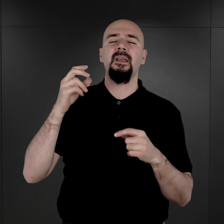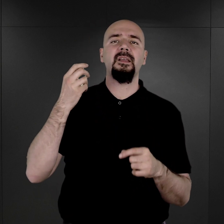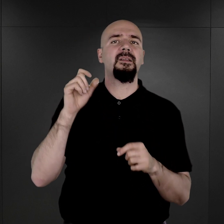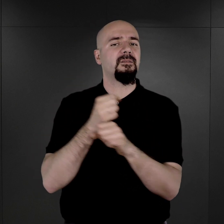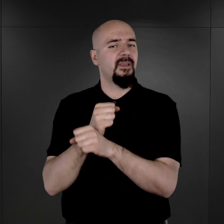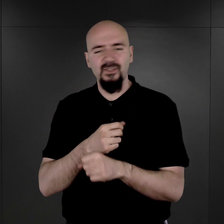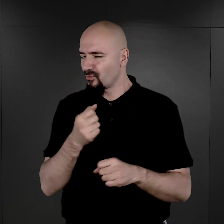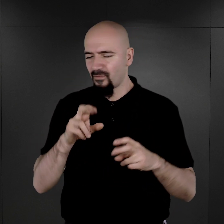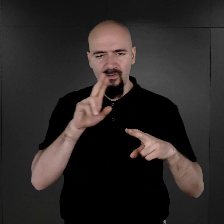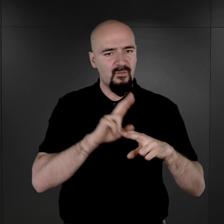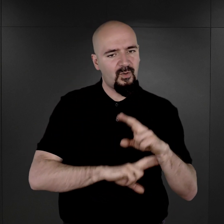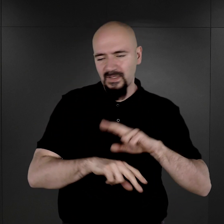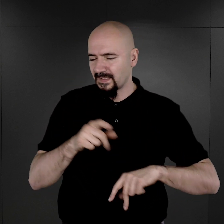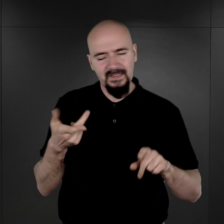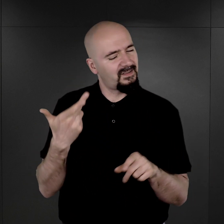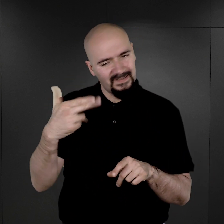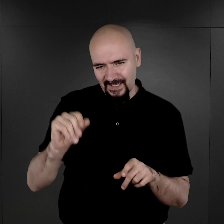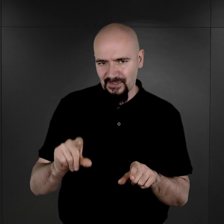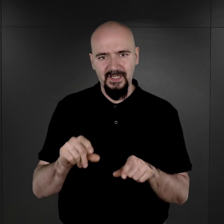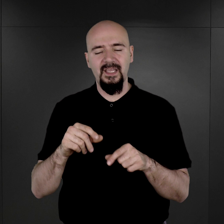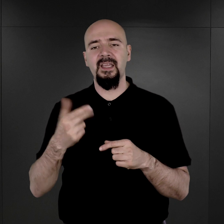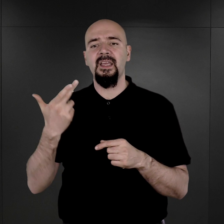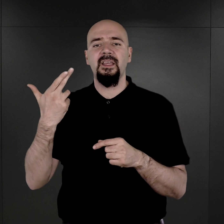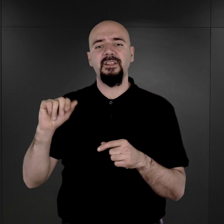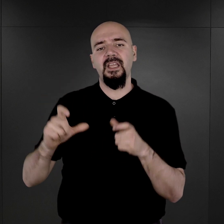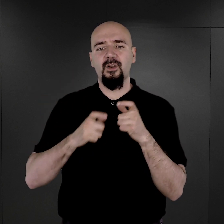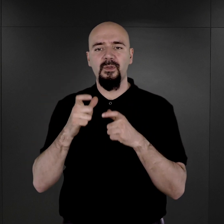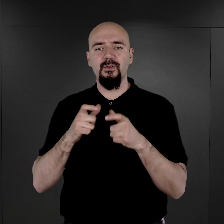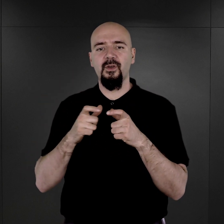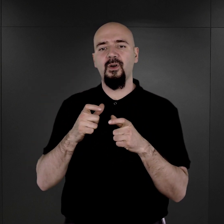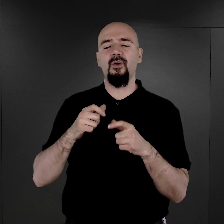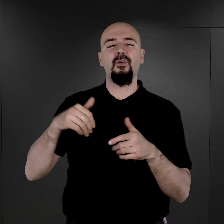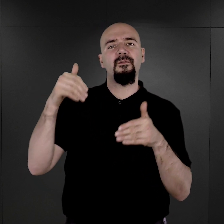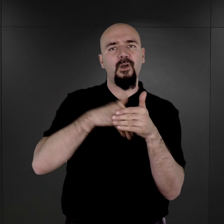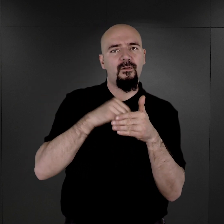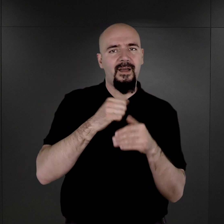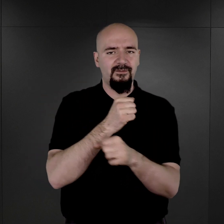nie fotografowano, poza nielicznymi wyjątkami, więźniów wychowawczych.